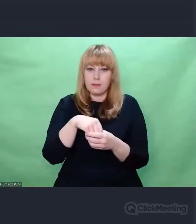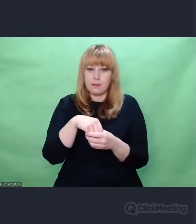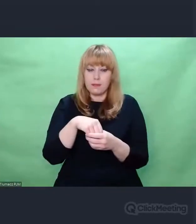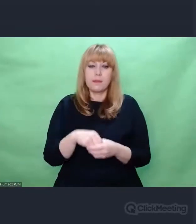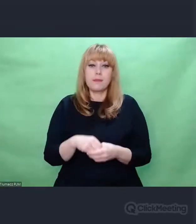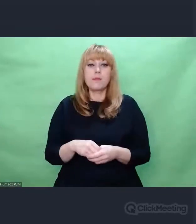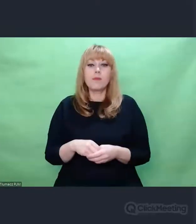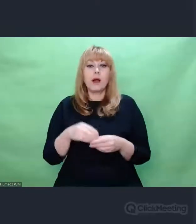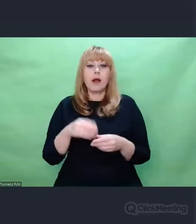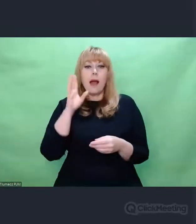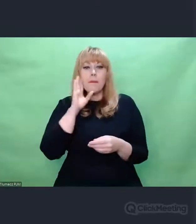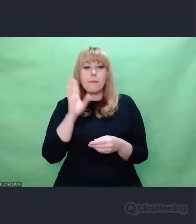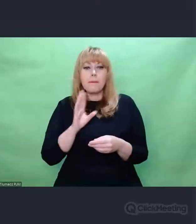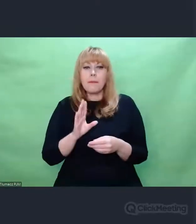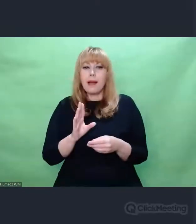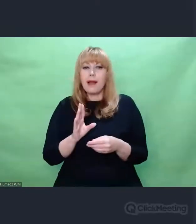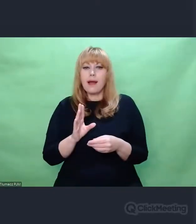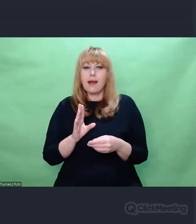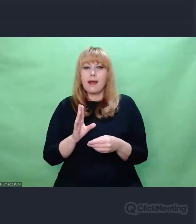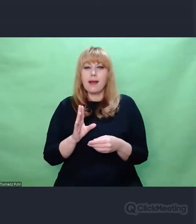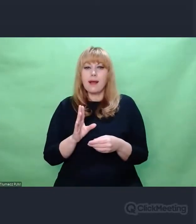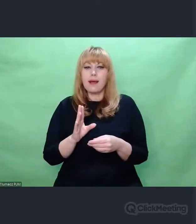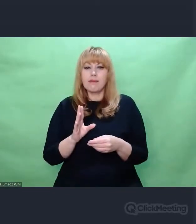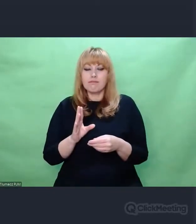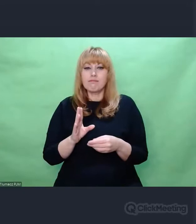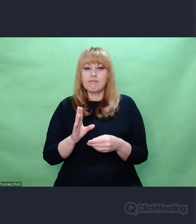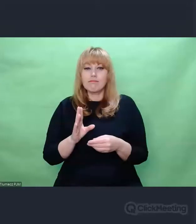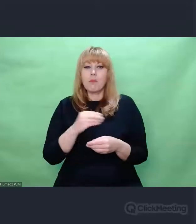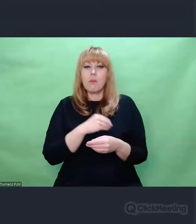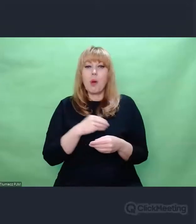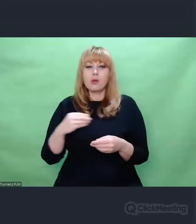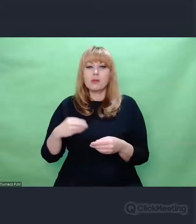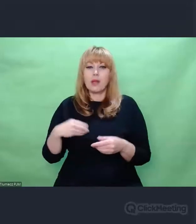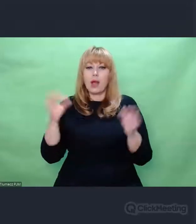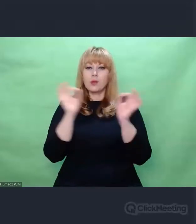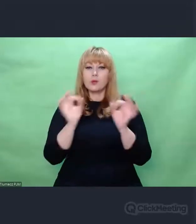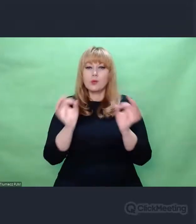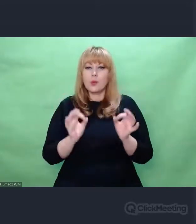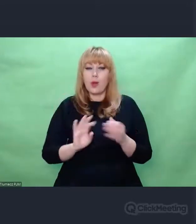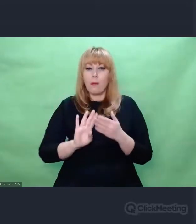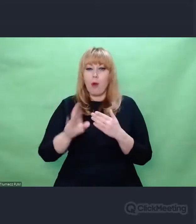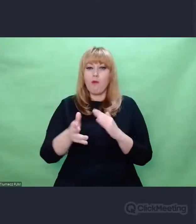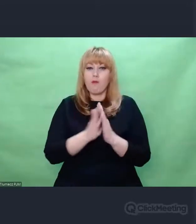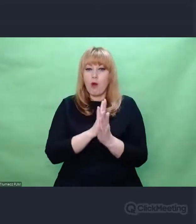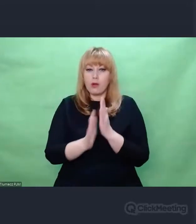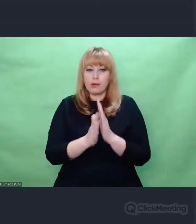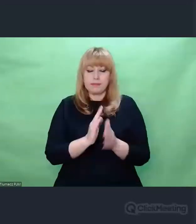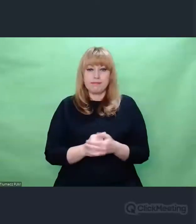którą podążała polska sztuka po wojnie. Istotna jest ta cezura